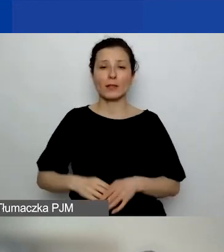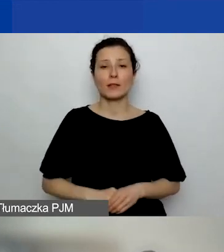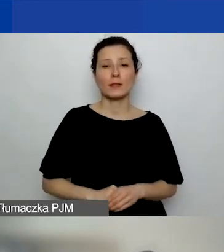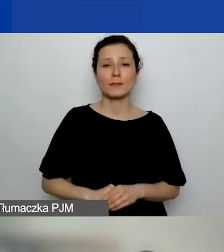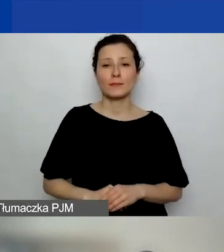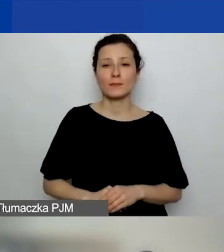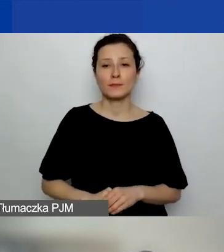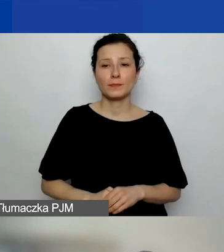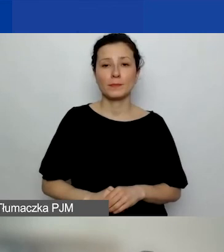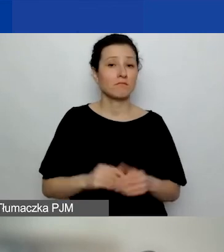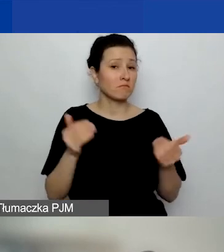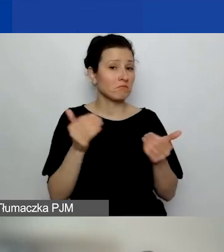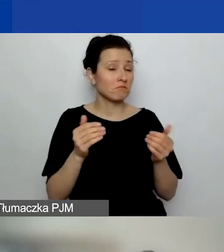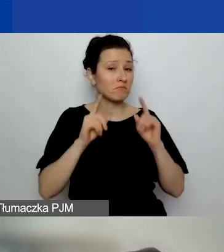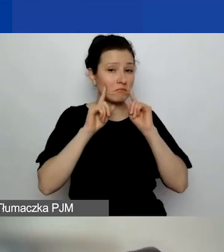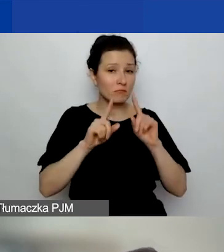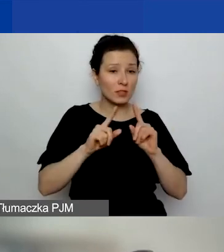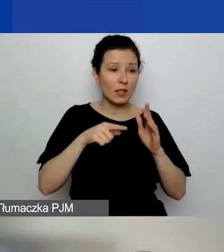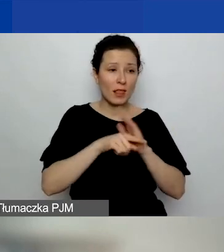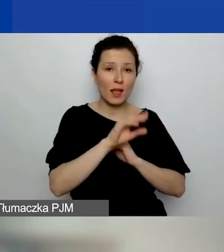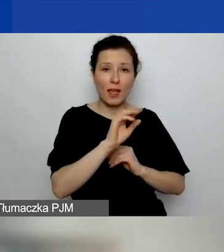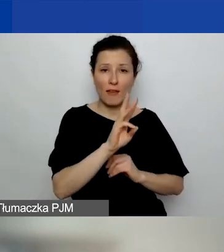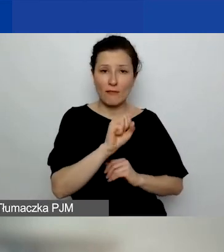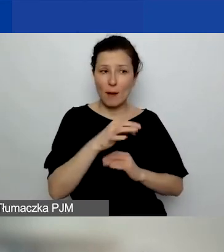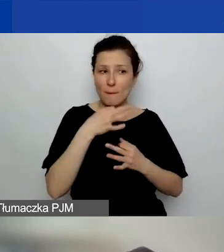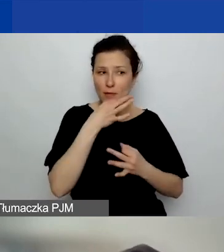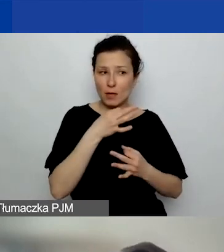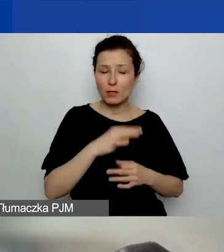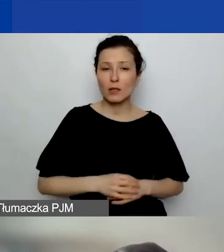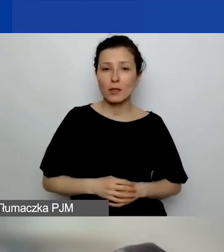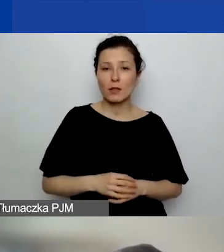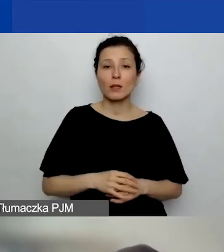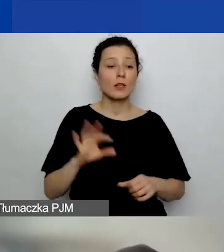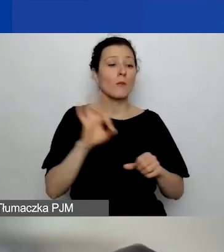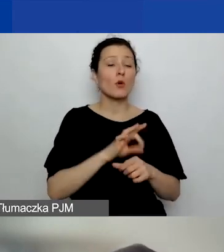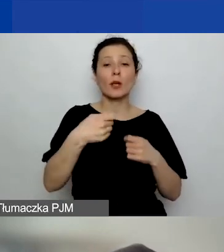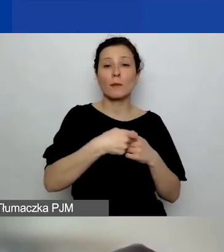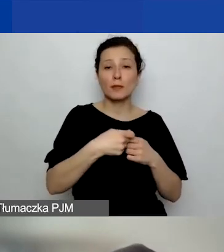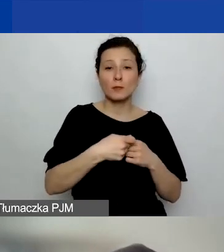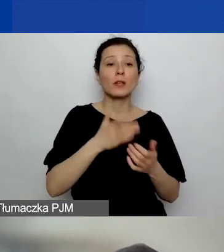Może właśnie do Ewy takie pytanie: Czy w projektach partnerskich po podpisaniu umowy